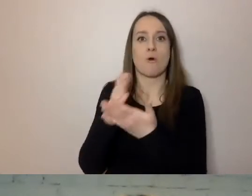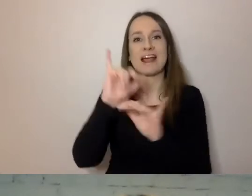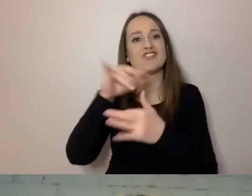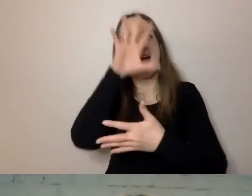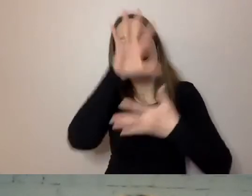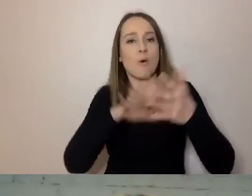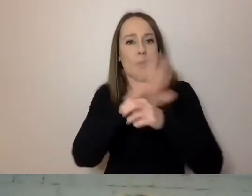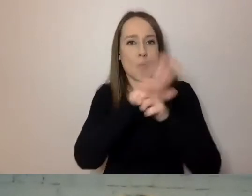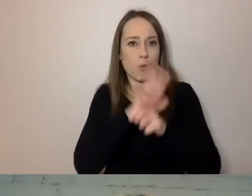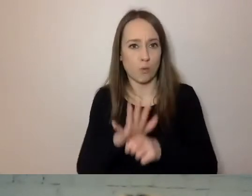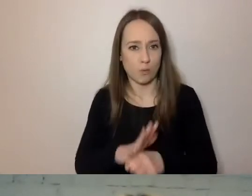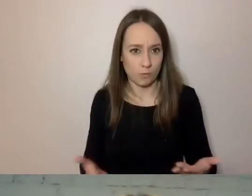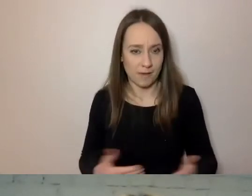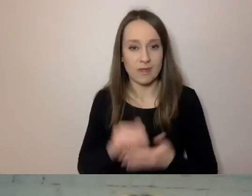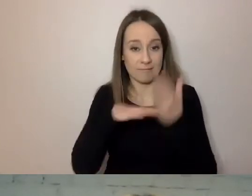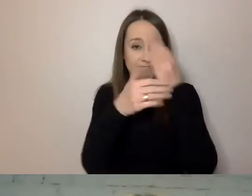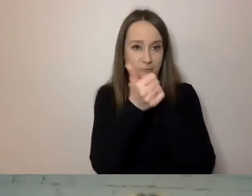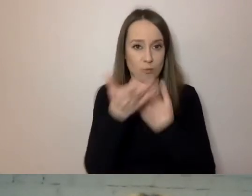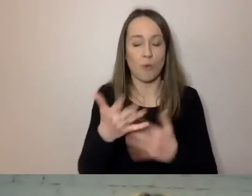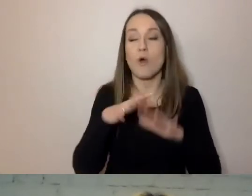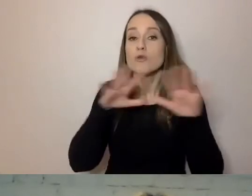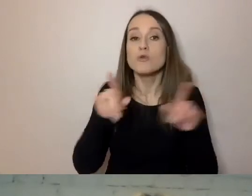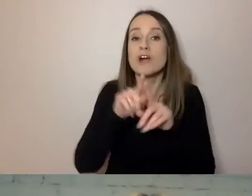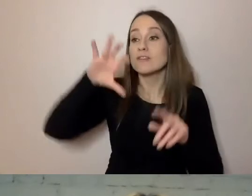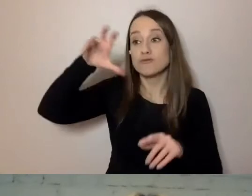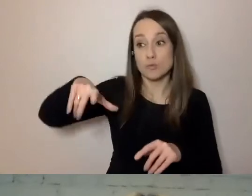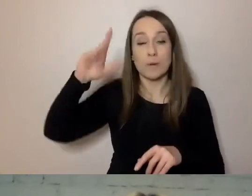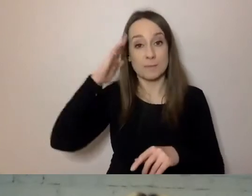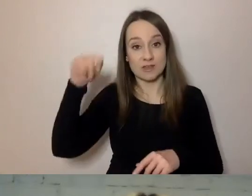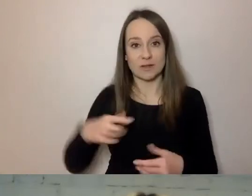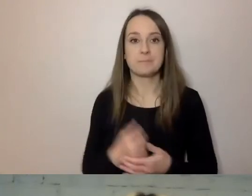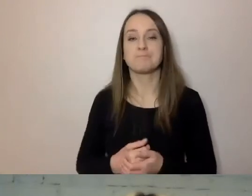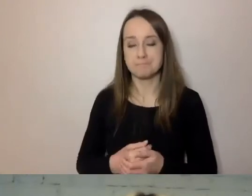Duża część mieszkańców to osoby z niepełnosprawnościami.